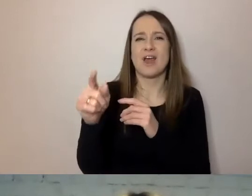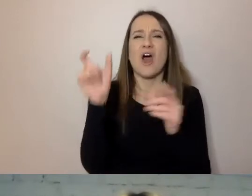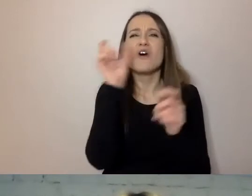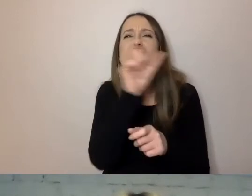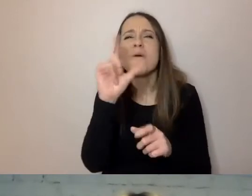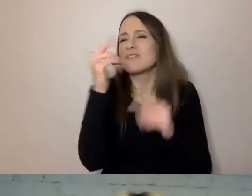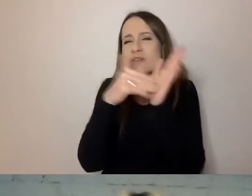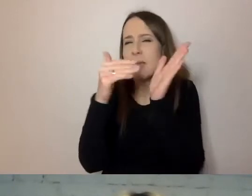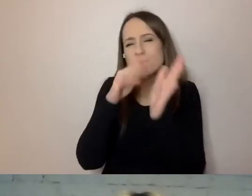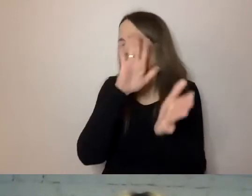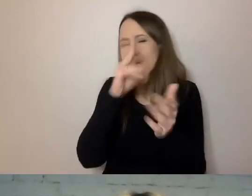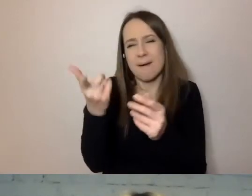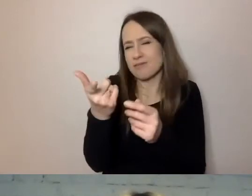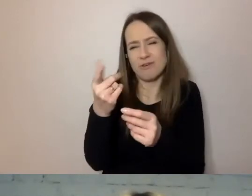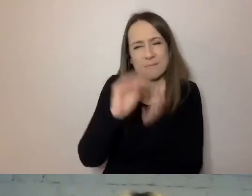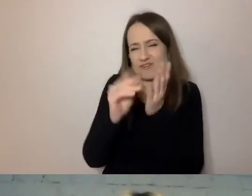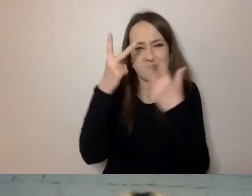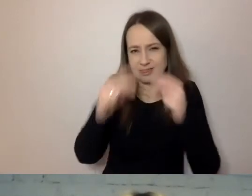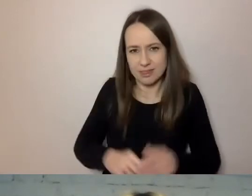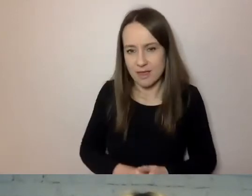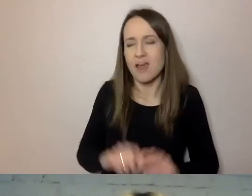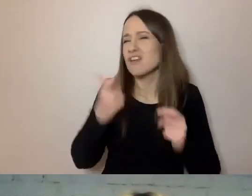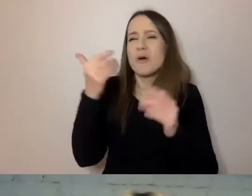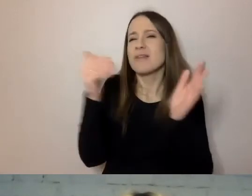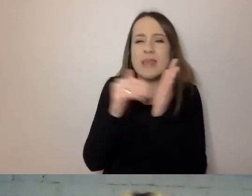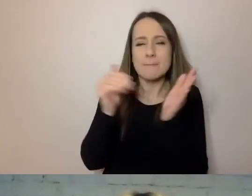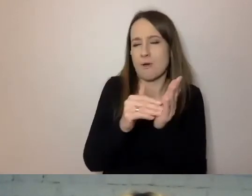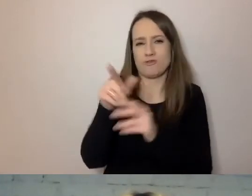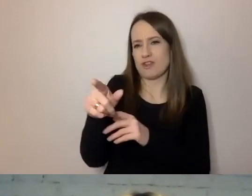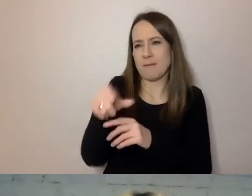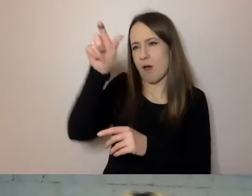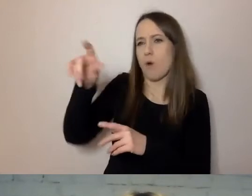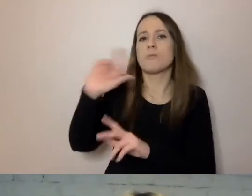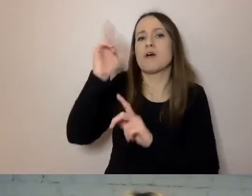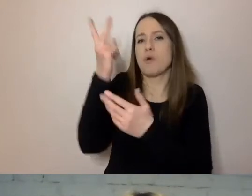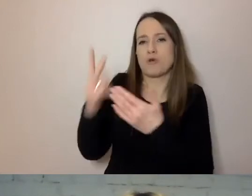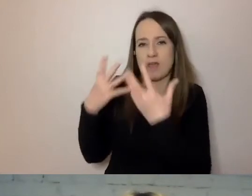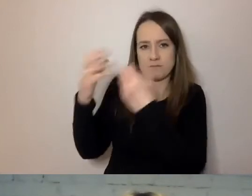Bez tego, co jest niepotrzebne odbiorcy. Jest precyzyjny.